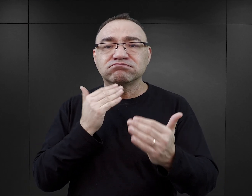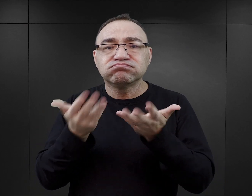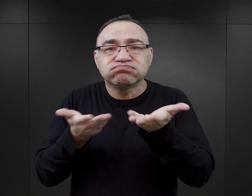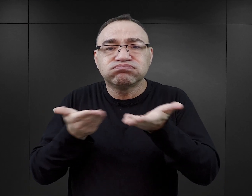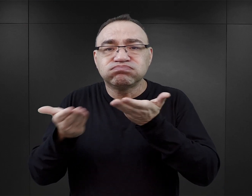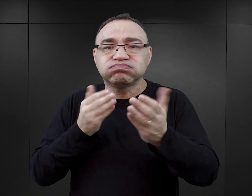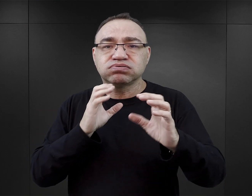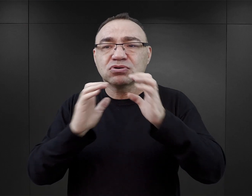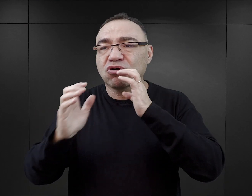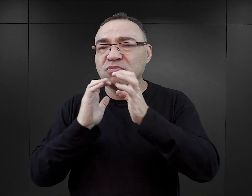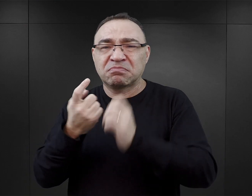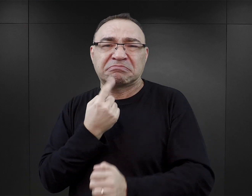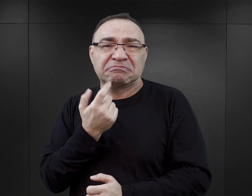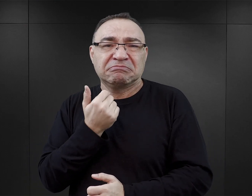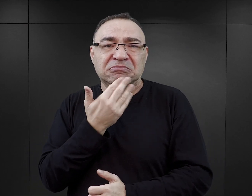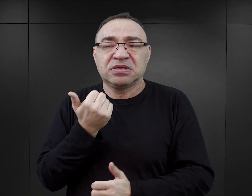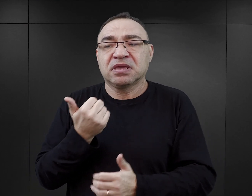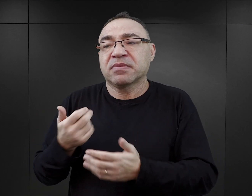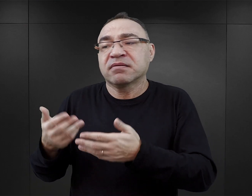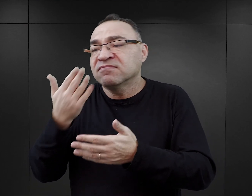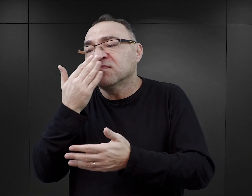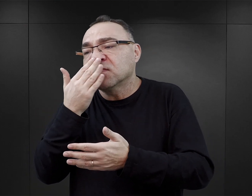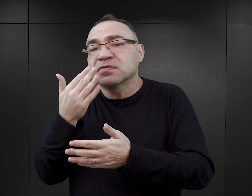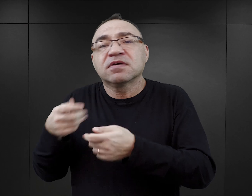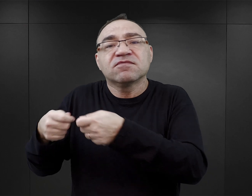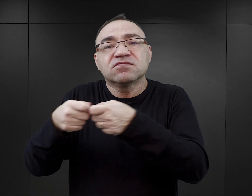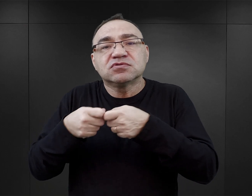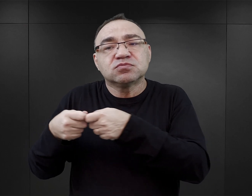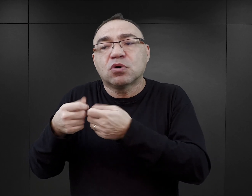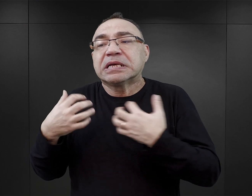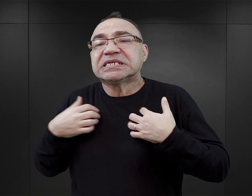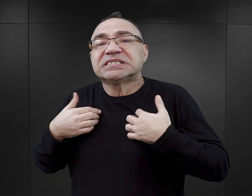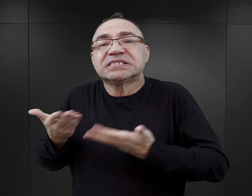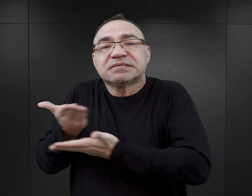i właściwie tutaj nie ma jakiegoś pogłębionego opisu tego, jak wyglądało to życie pomiędzy więźniami.